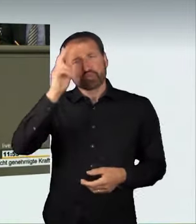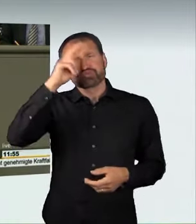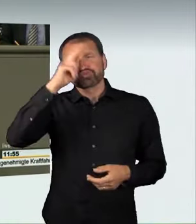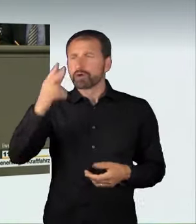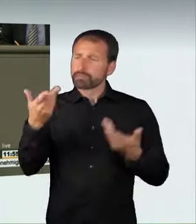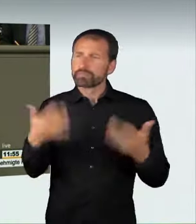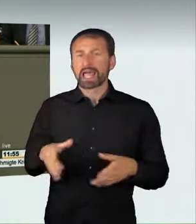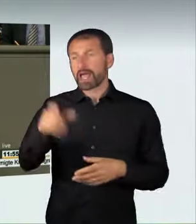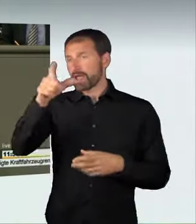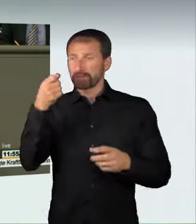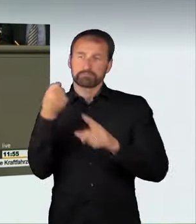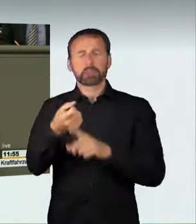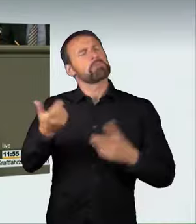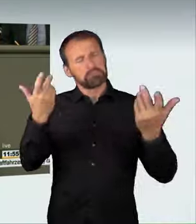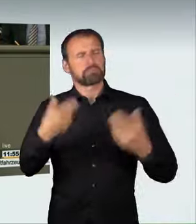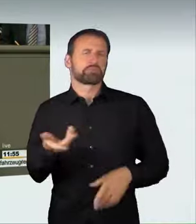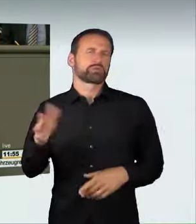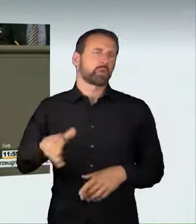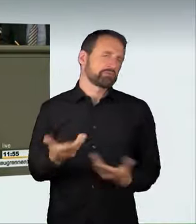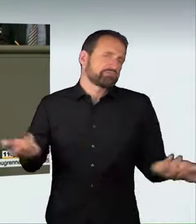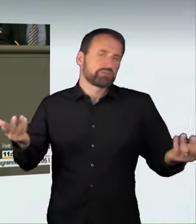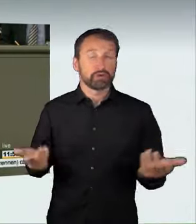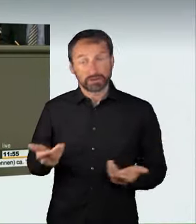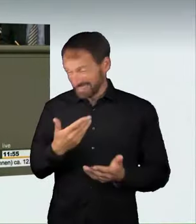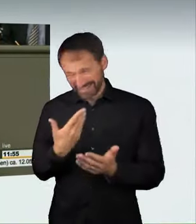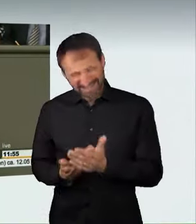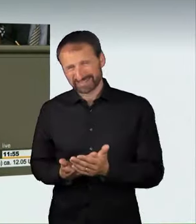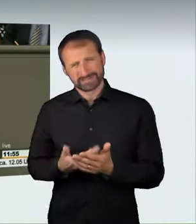und deswegen habe ich großes Verständnis für diese Rechtsprechung.